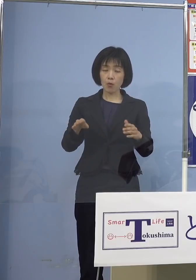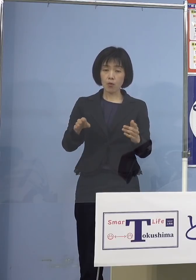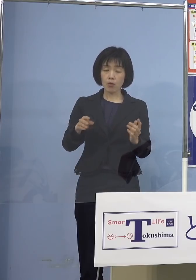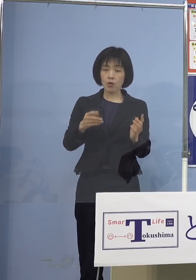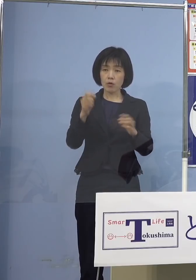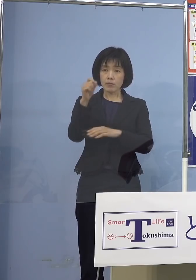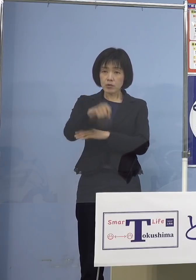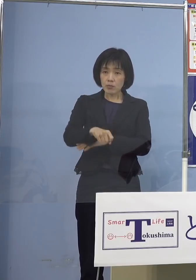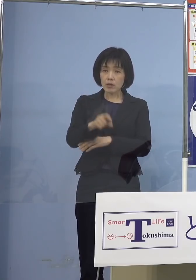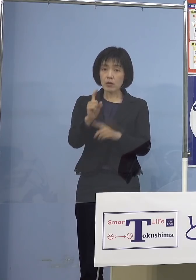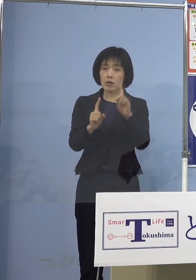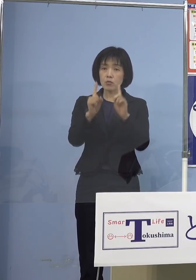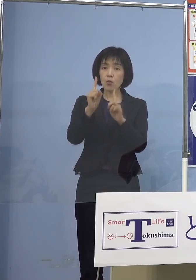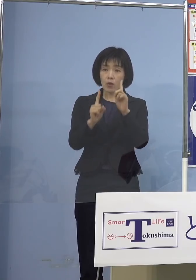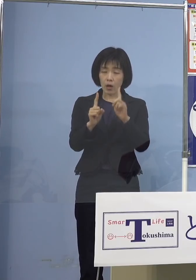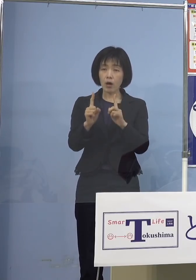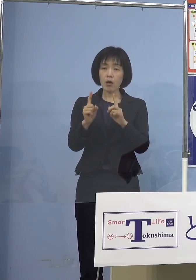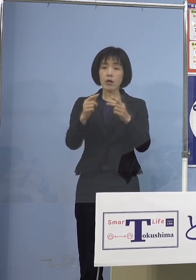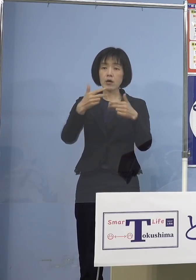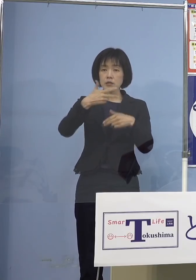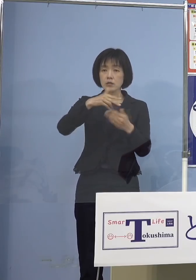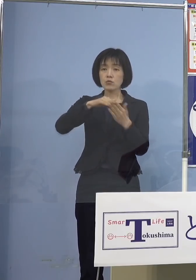市町村と協議して決めたいと おっしゃっていたんですけれども